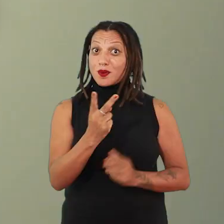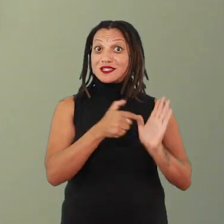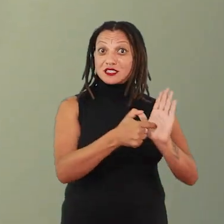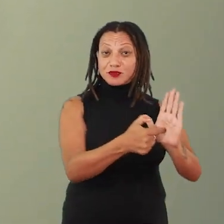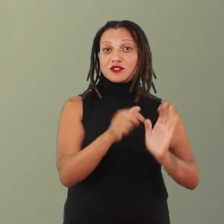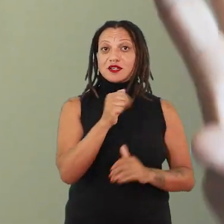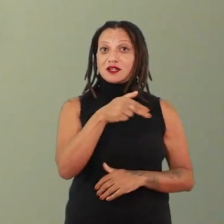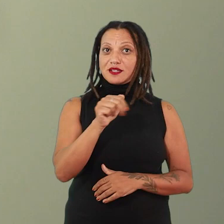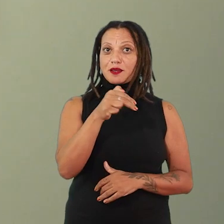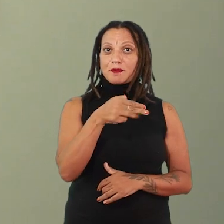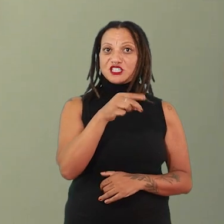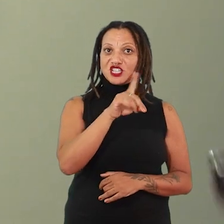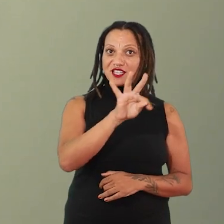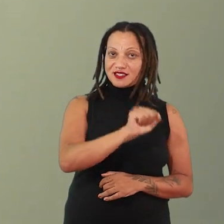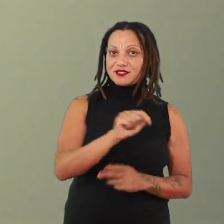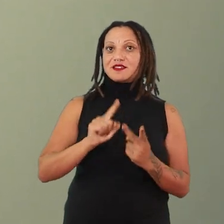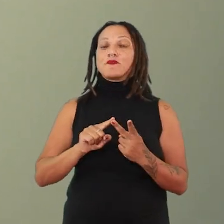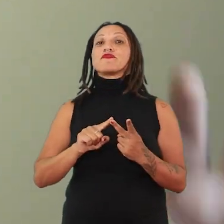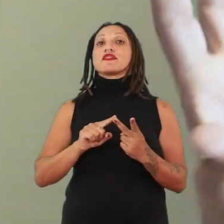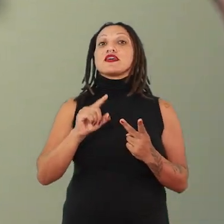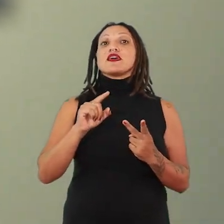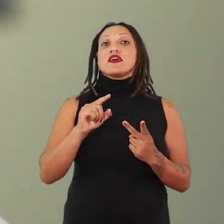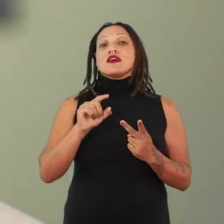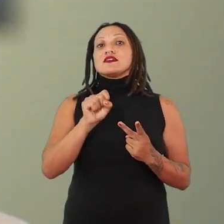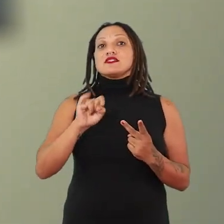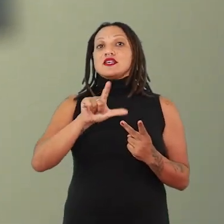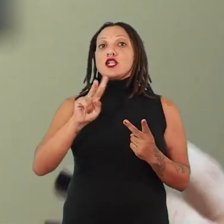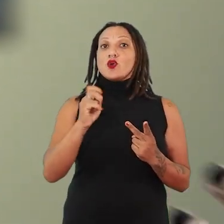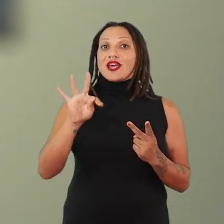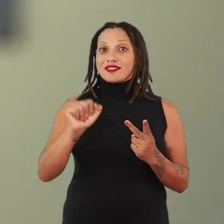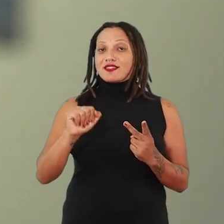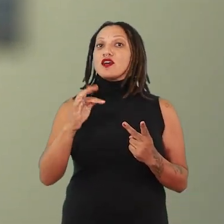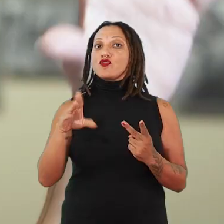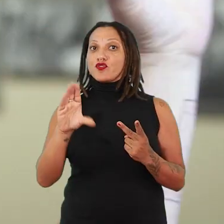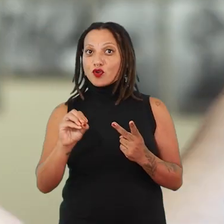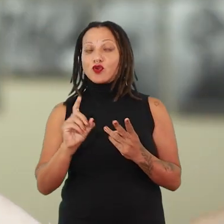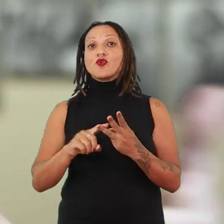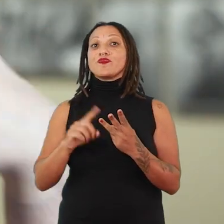Ana Mendieta silhueta em fogo e terra abrecaminhos seja vista, de fato, como uma unidade, como um diálogo,